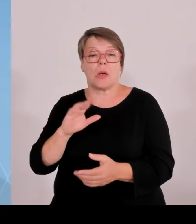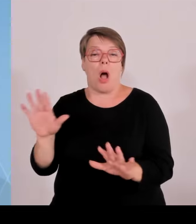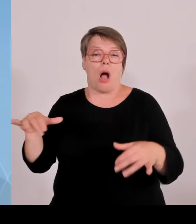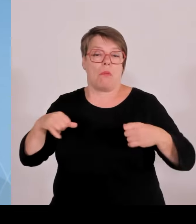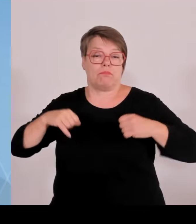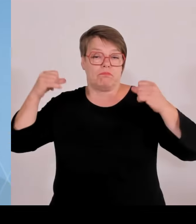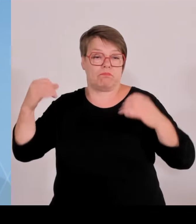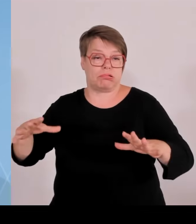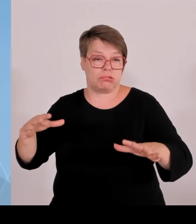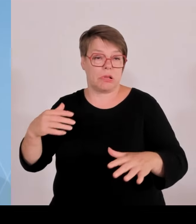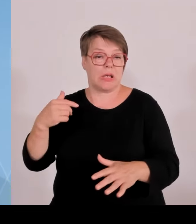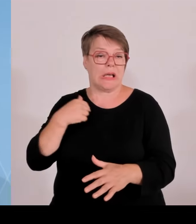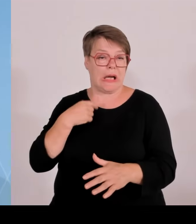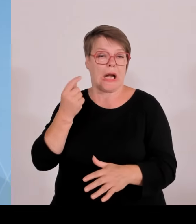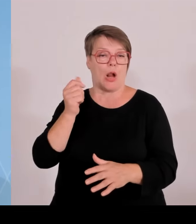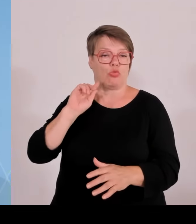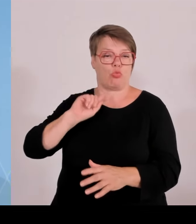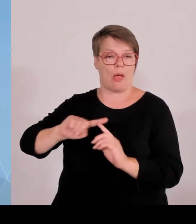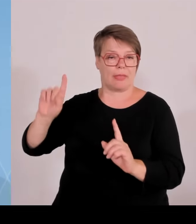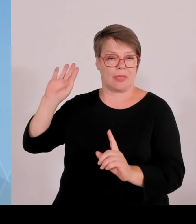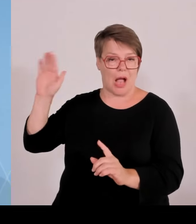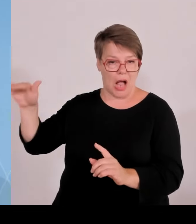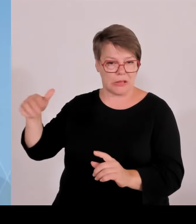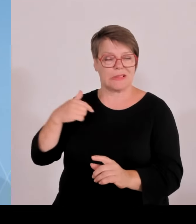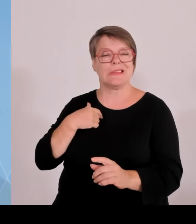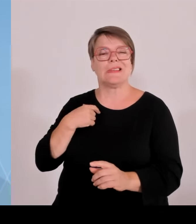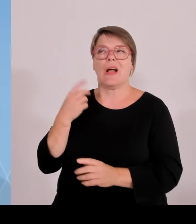Wie viele Anlagen sind es? Es fällt quasi jedes neue Windrad in